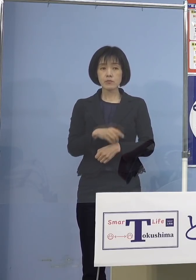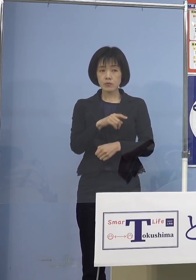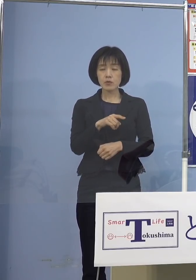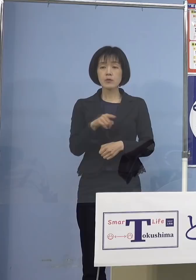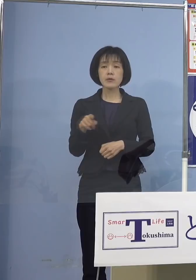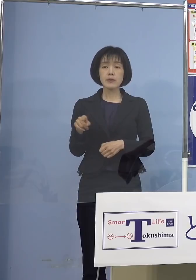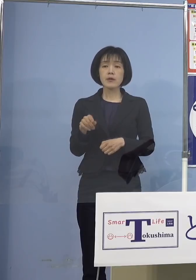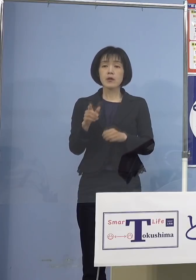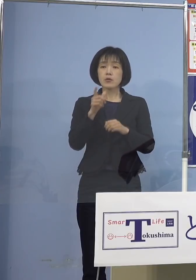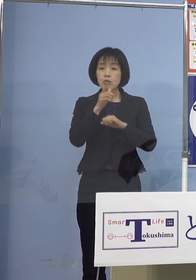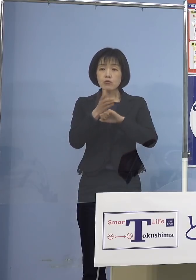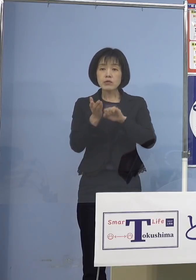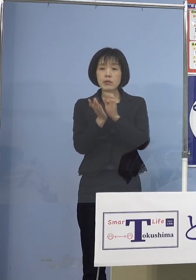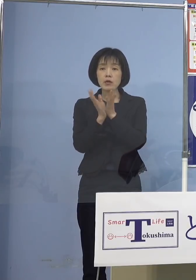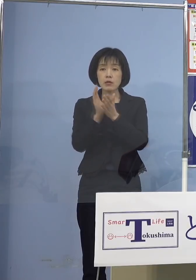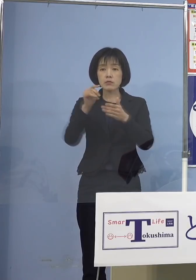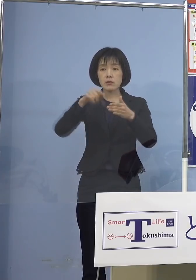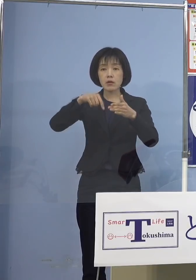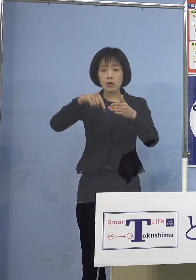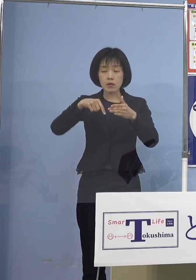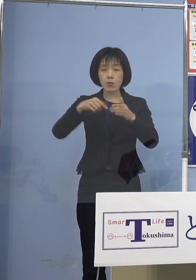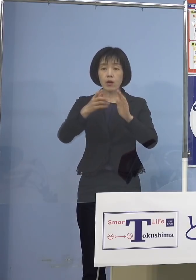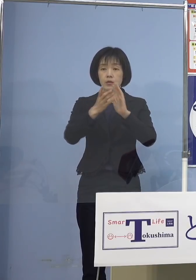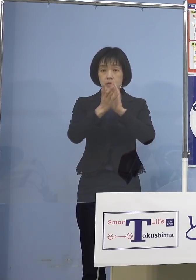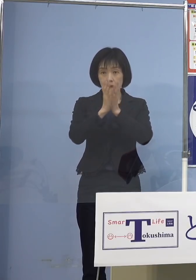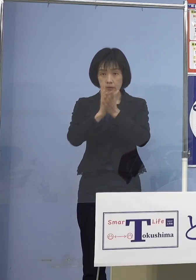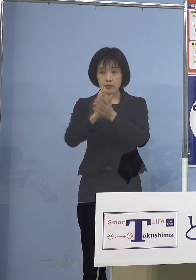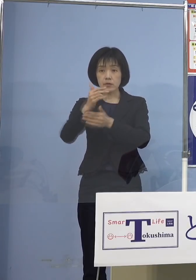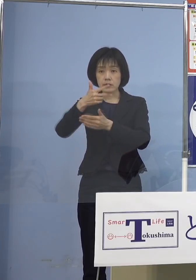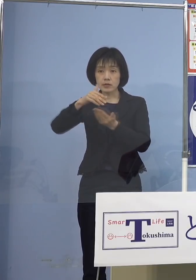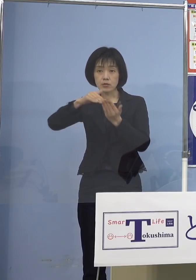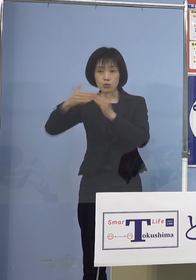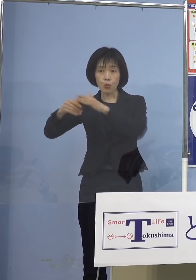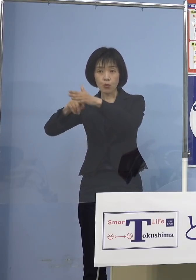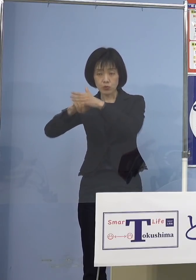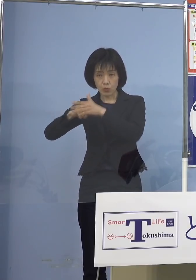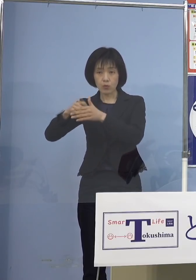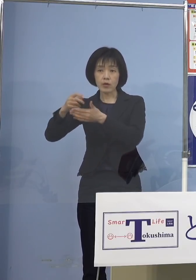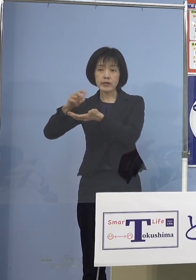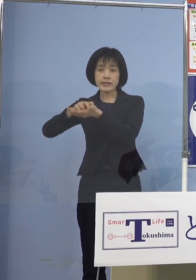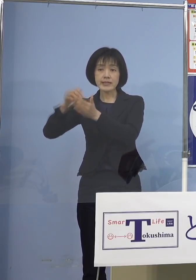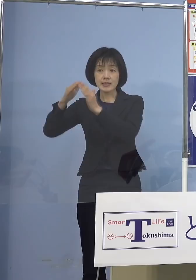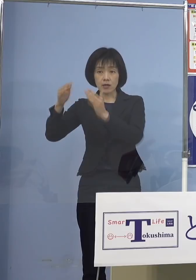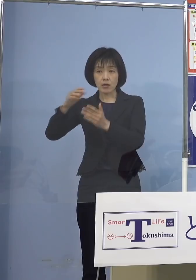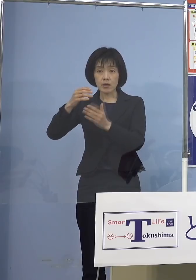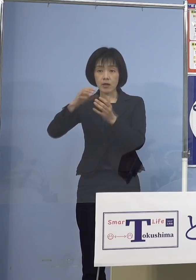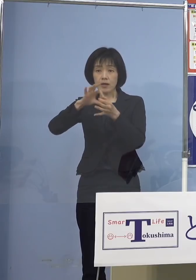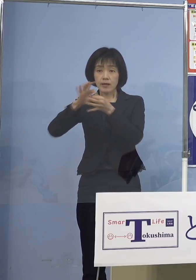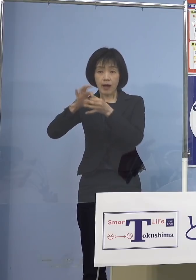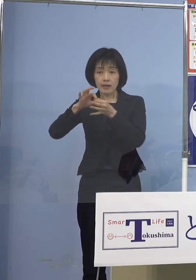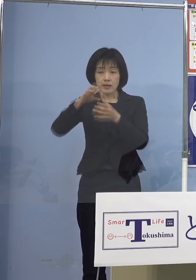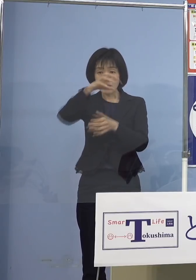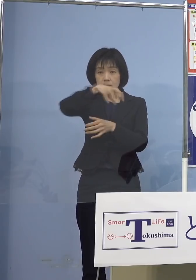本県におきましては県、市町村 医師会など関係機関が連携いたしまして